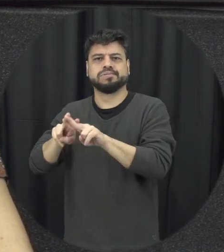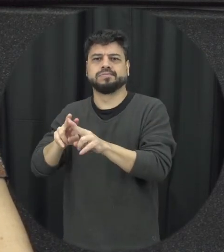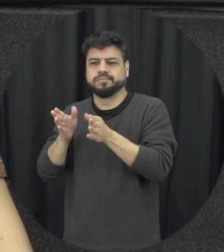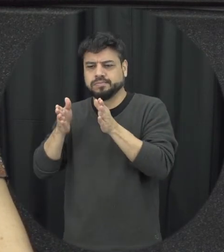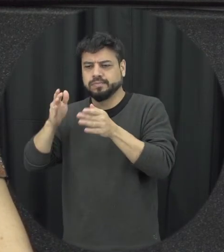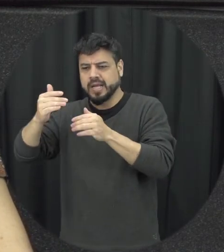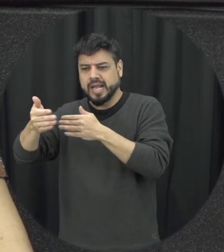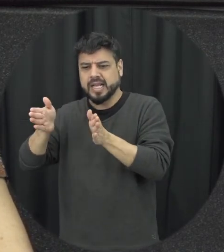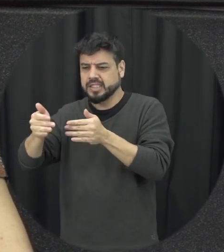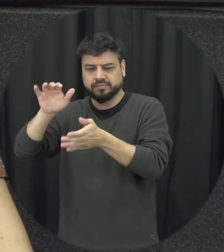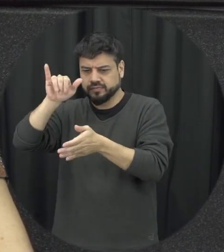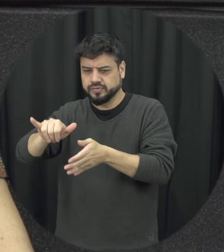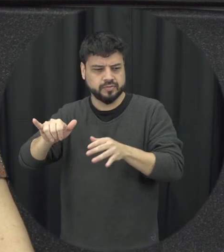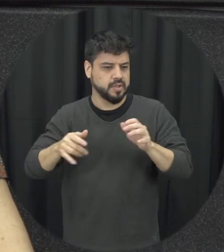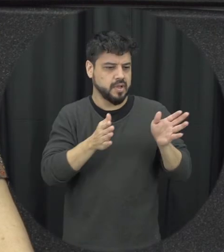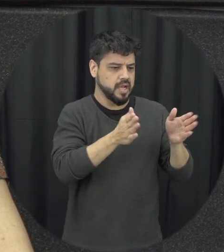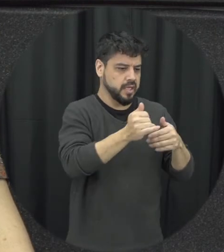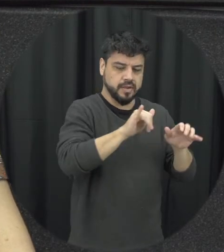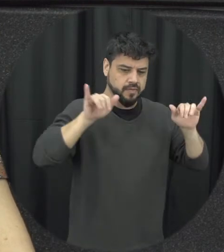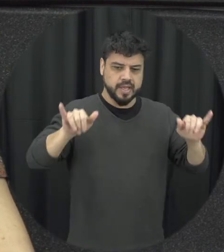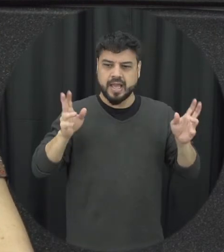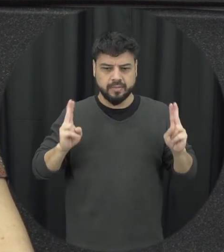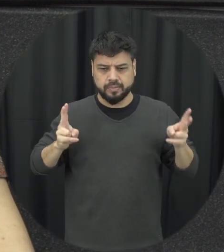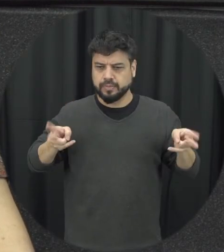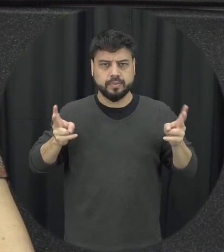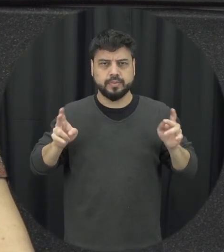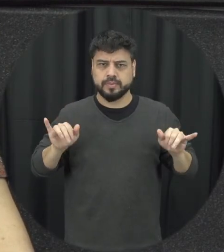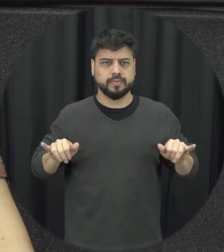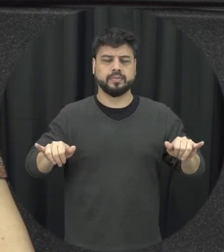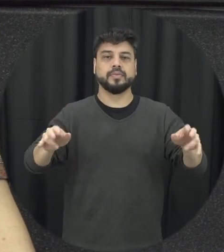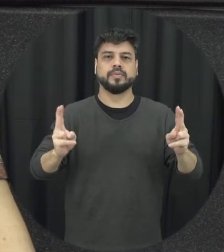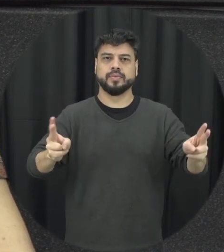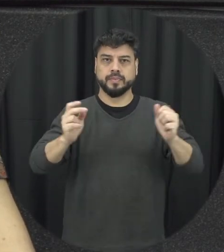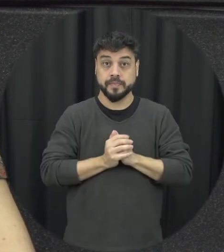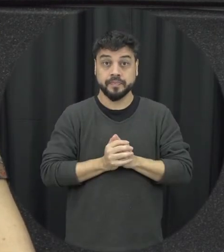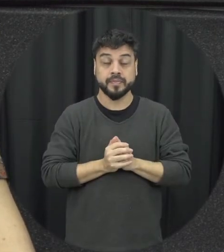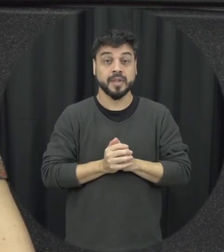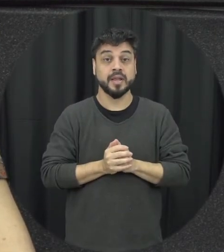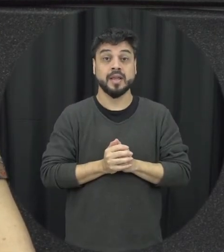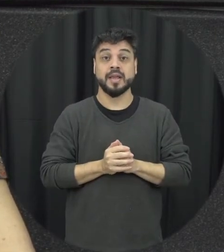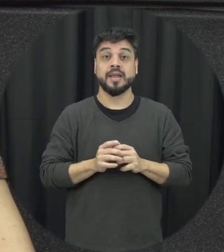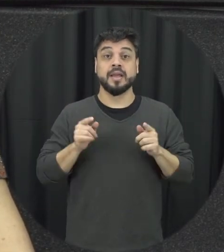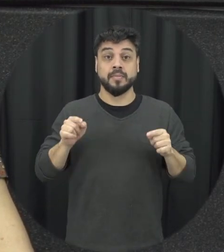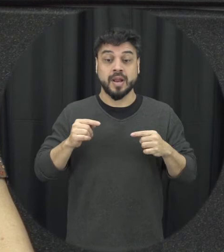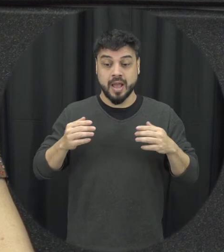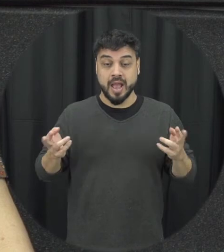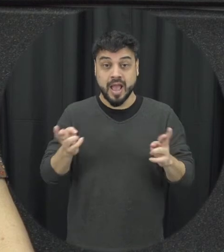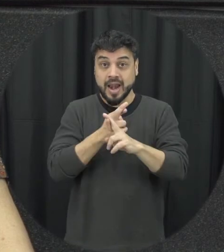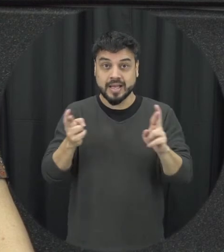pensar que o principal né para dessas relações afetivas ela se deem de forma construtiva é que a